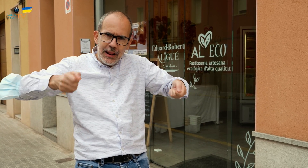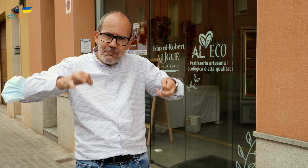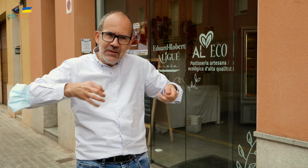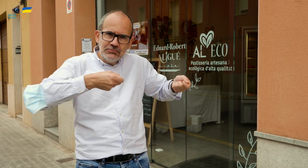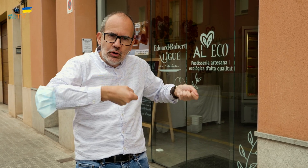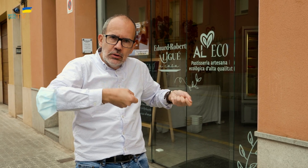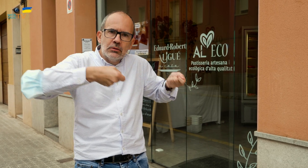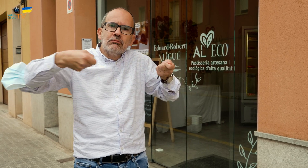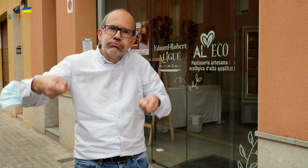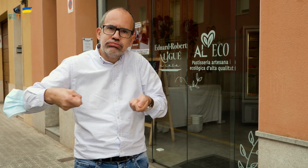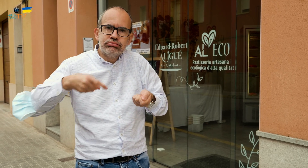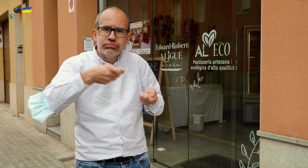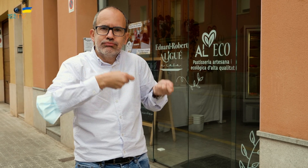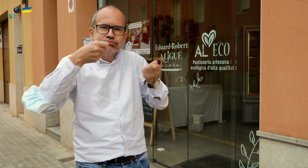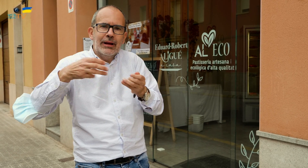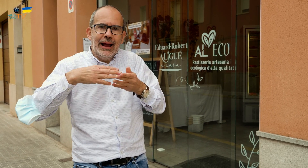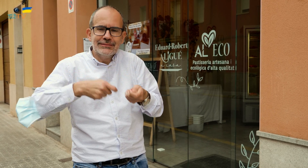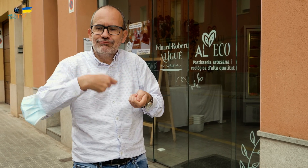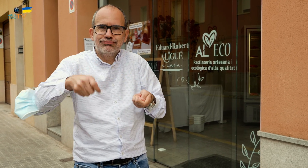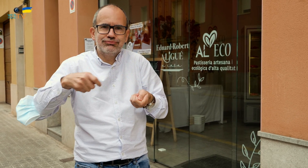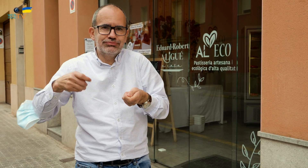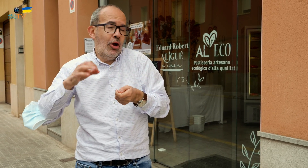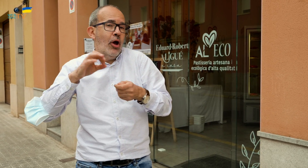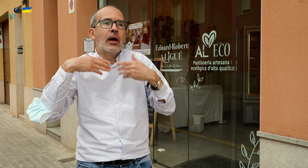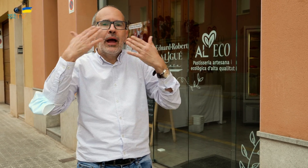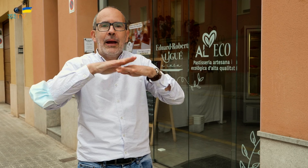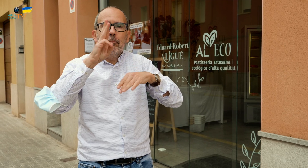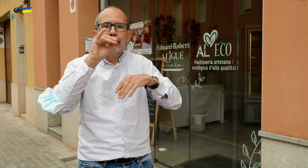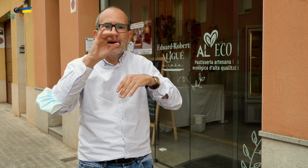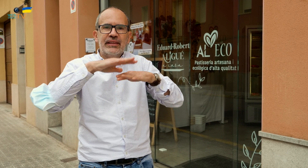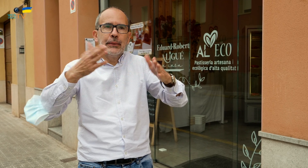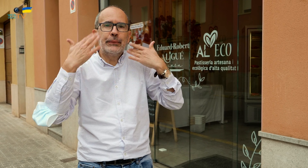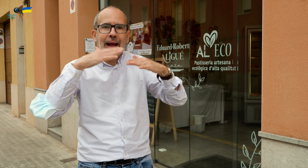y desde el que servir las raciones en casa, o en el campo, al aire libre,